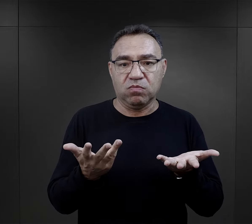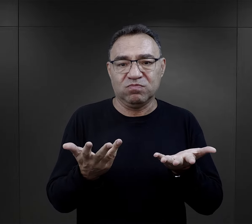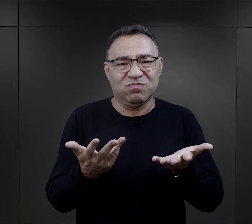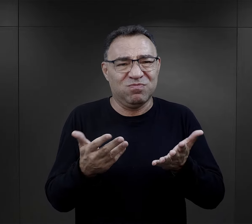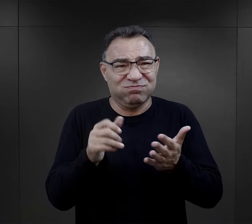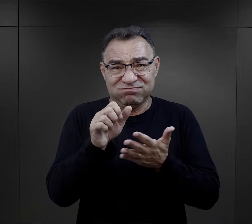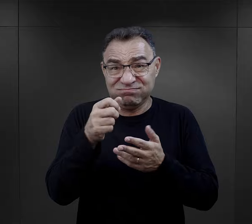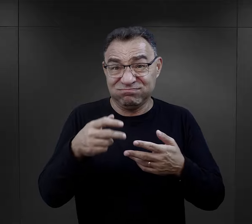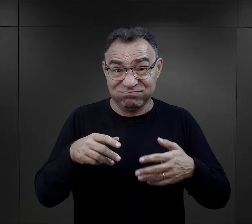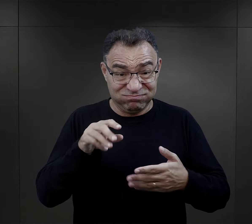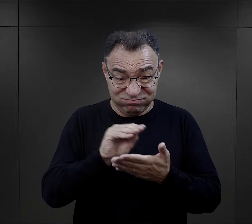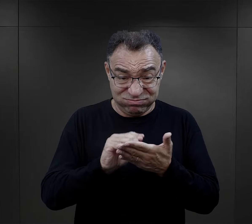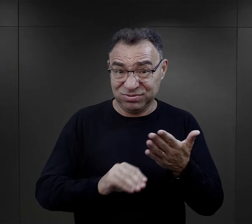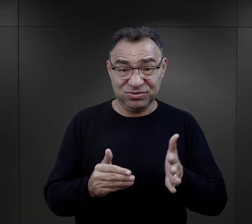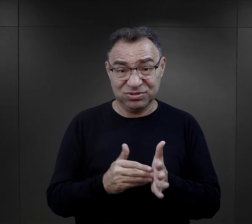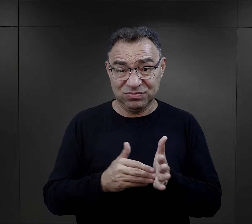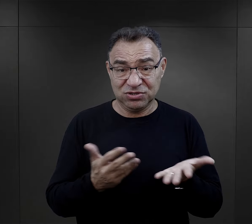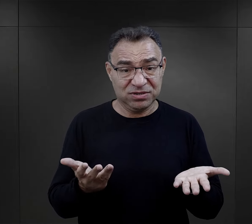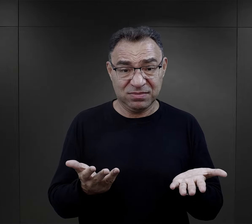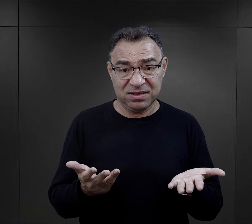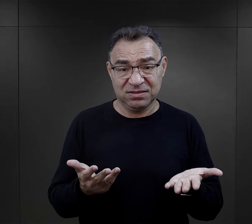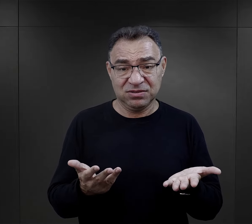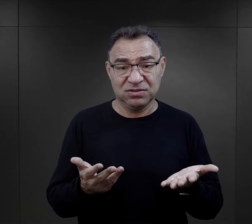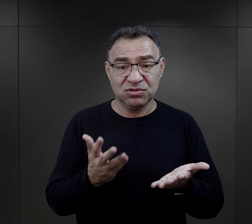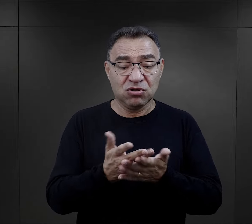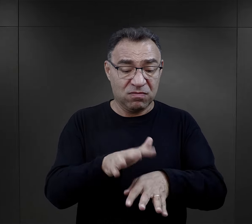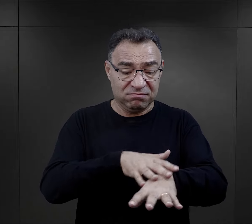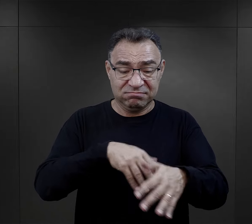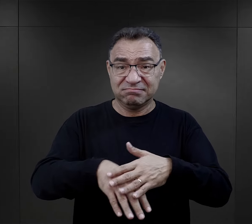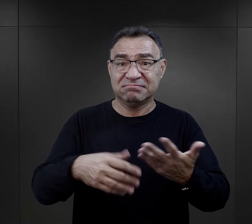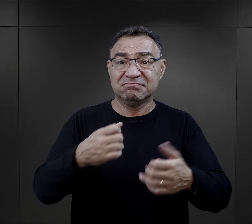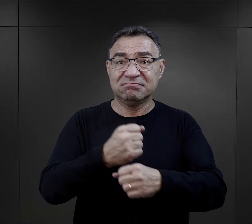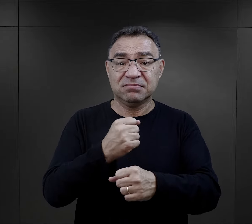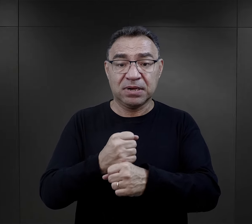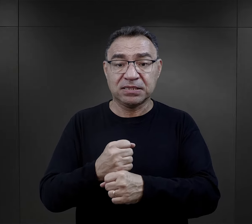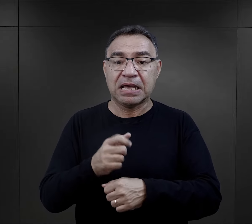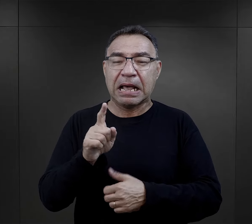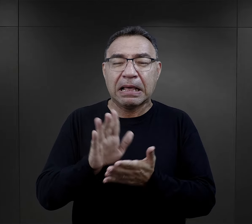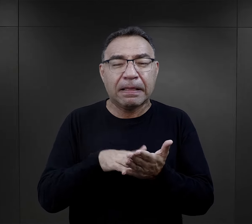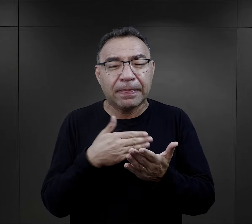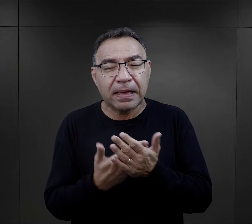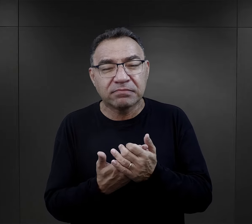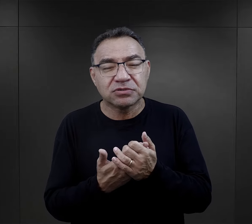wiadomo, że obóz nie potrzebował żadnych dziennikarzy, pisarzy, potrzebował rąk do pracy,